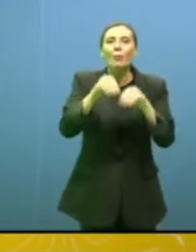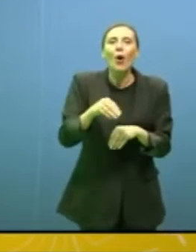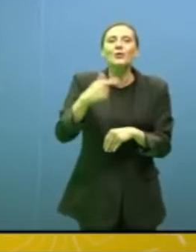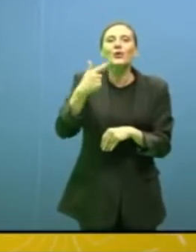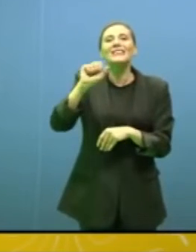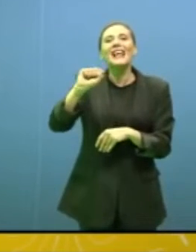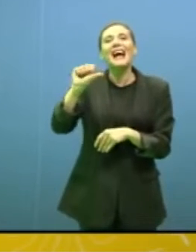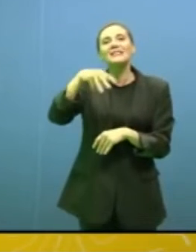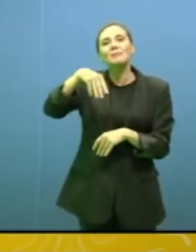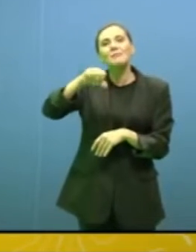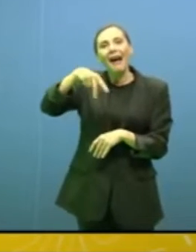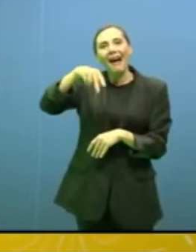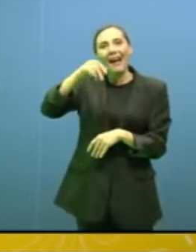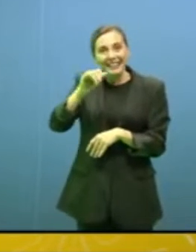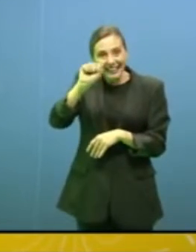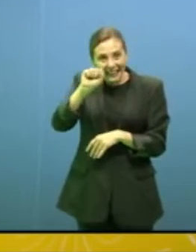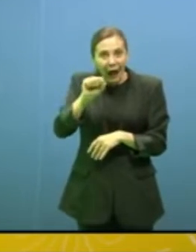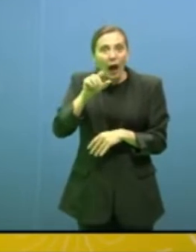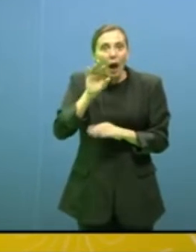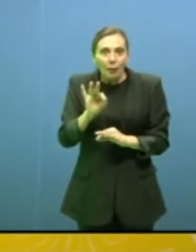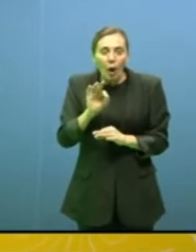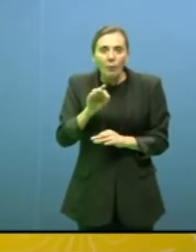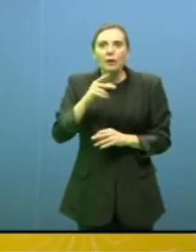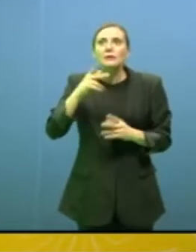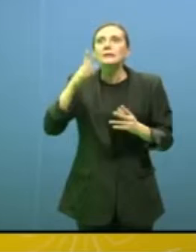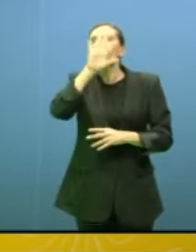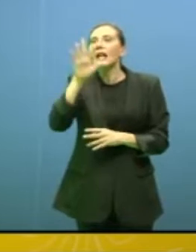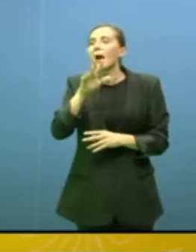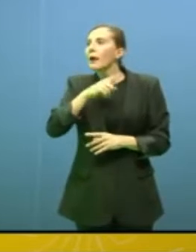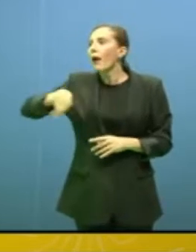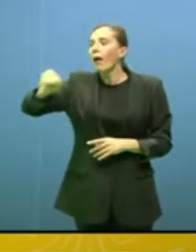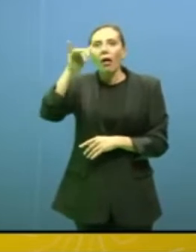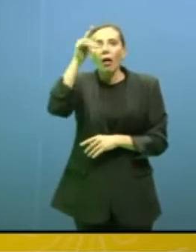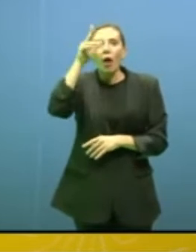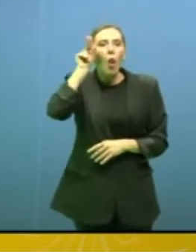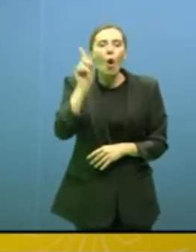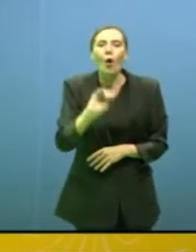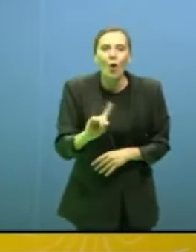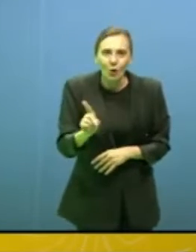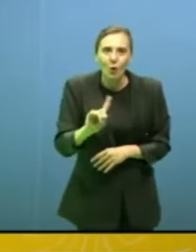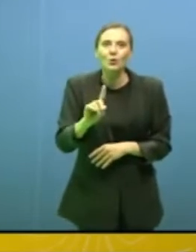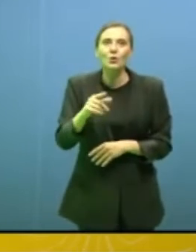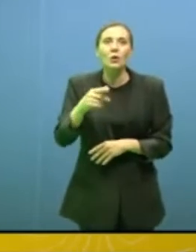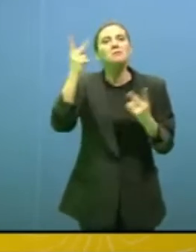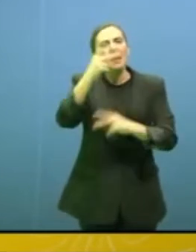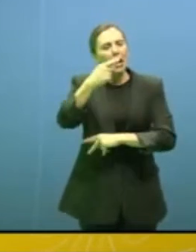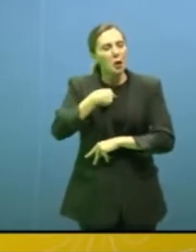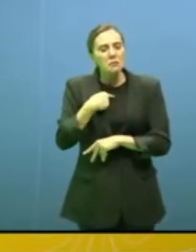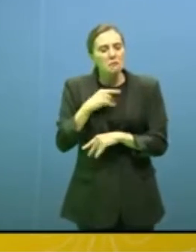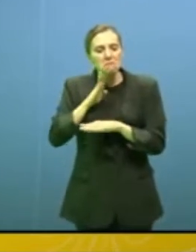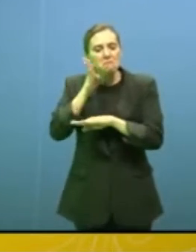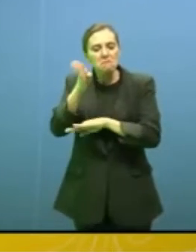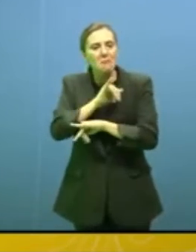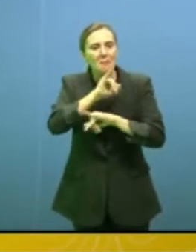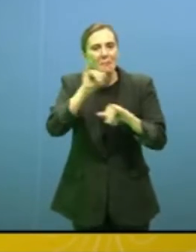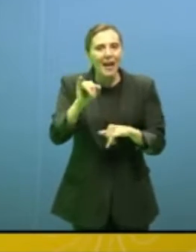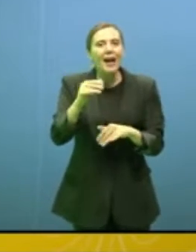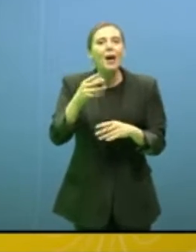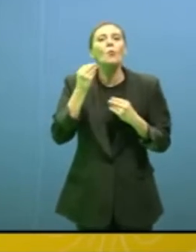quel posto invisibile che lei starà per descrivere. Io non ci sono mai stato, le consiglio di andare perché è veramente un posto dove io ho pensato "quando vorrò scrivere